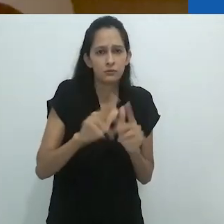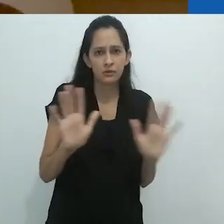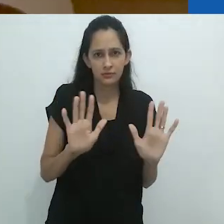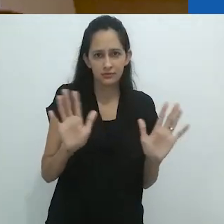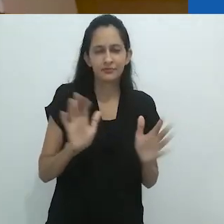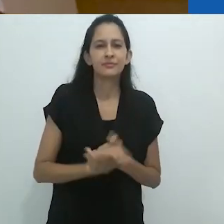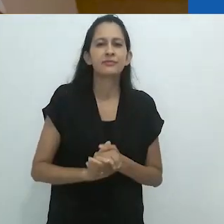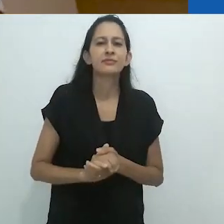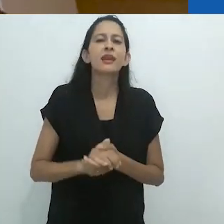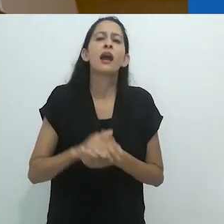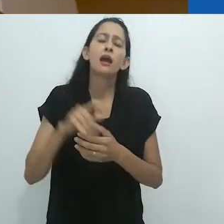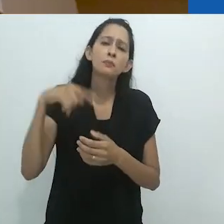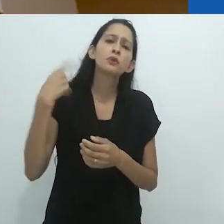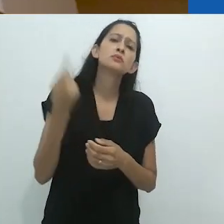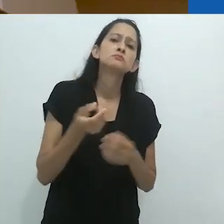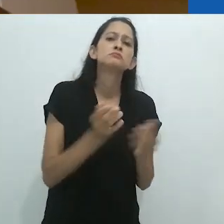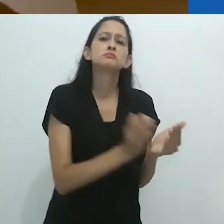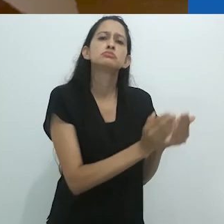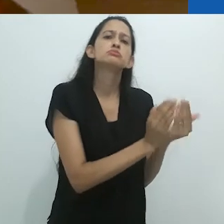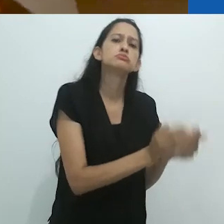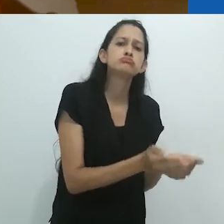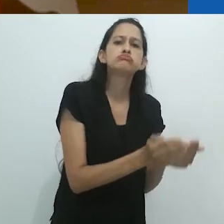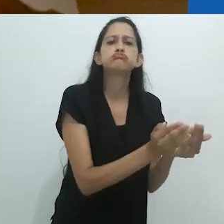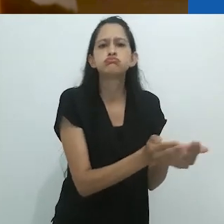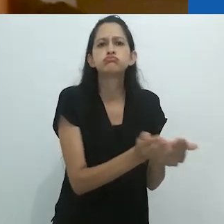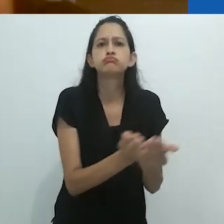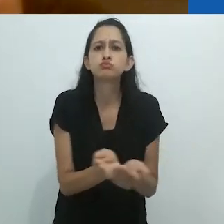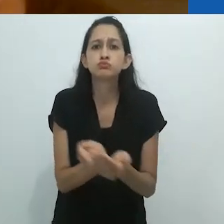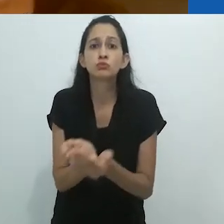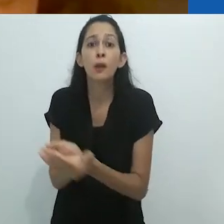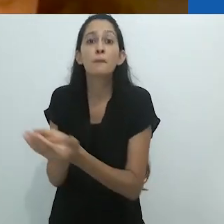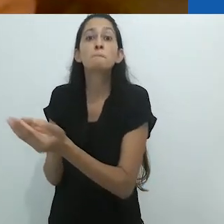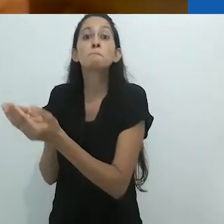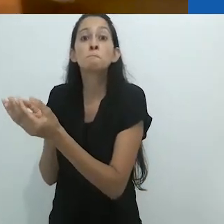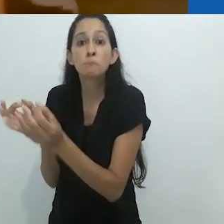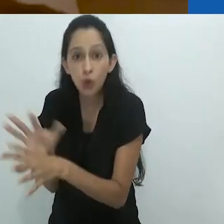De volta à costa, eu estava satisfeito de